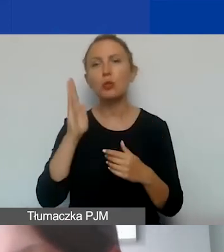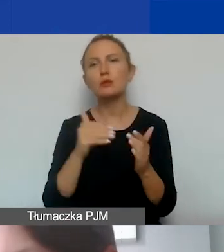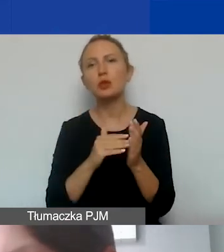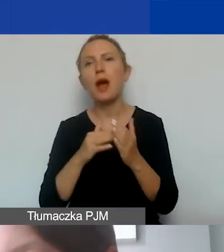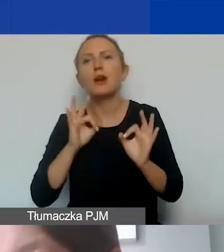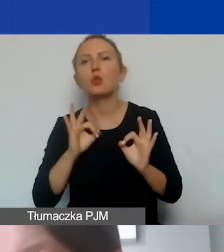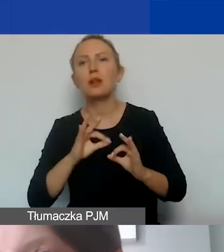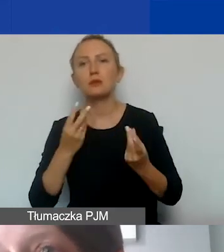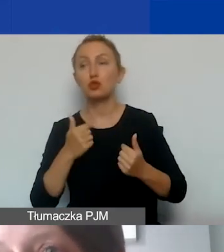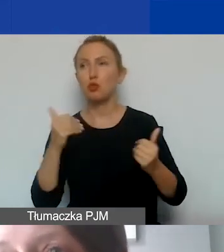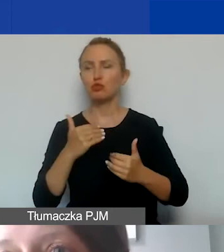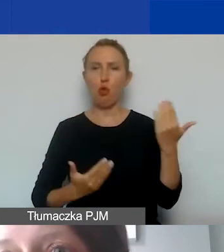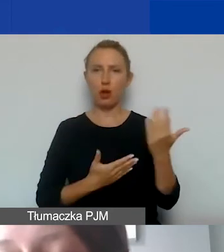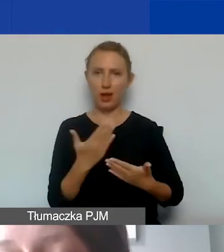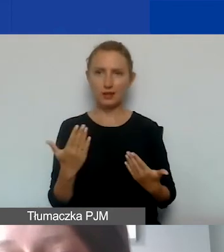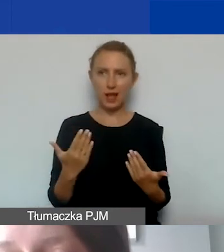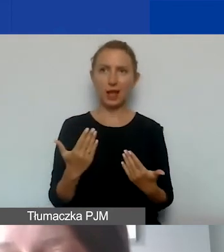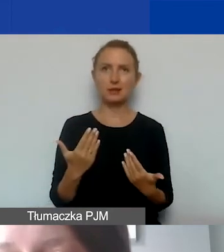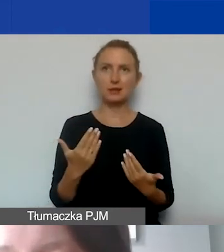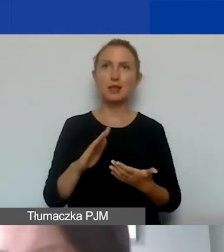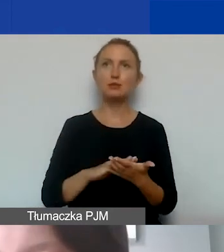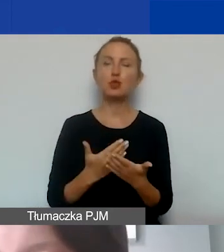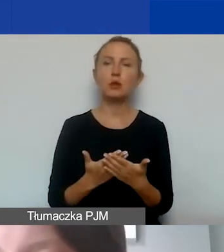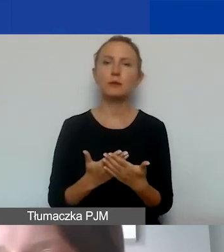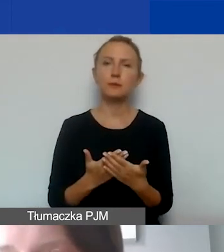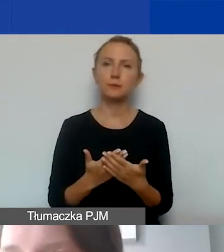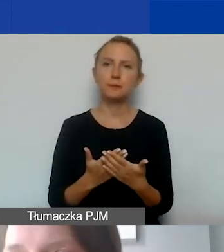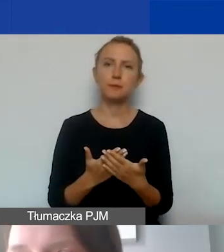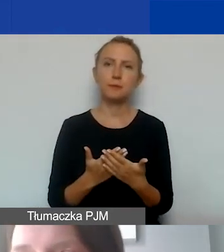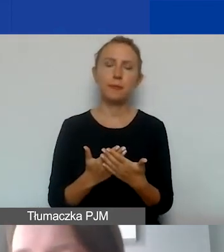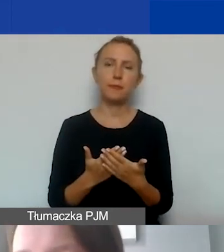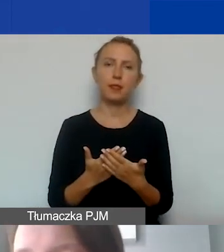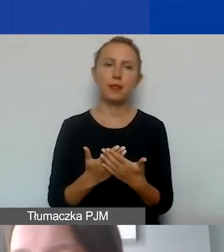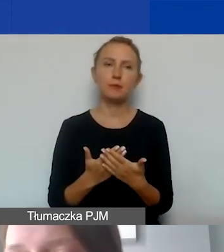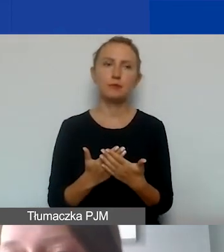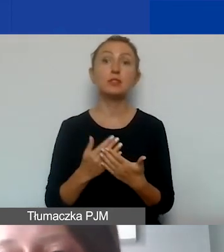Może się okazać, że pomimo, że taki błąd znajdzie się w budżecie,